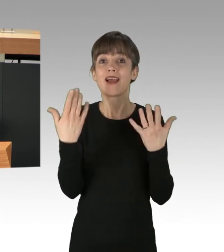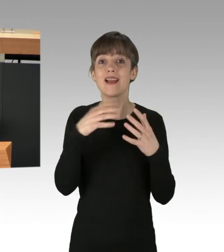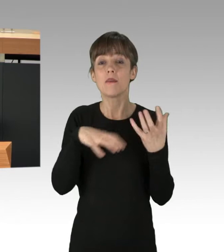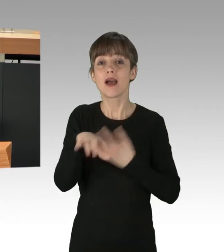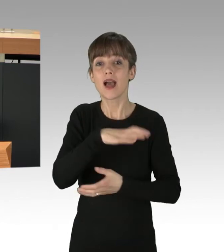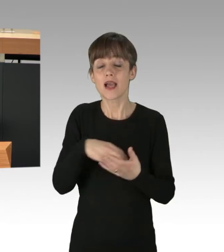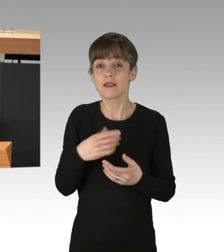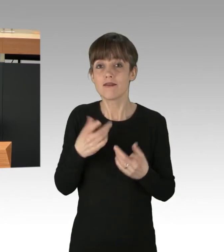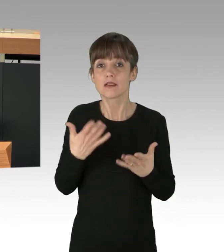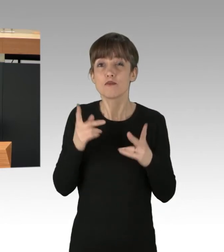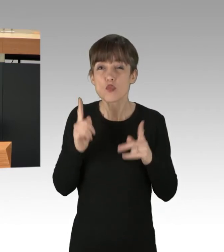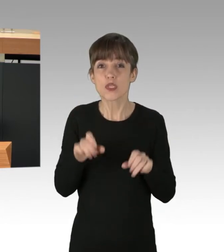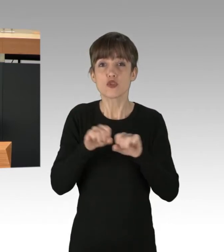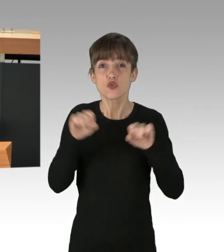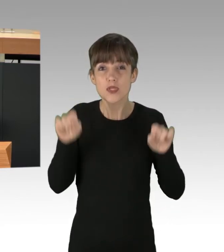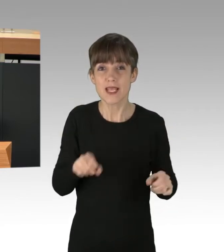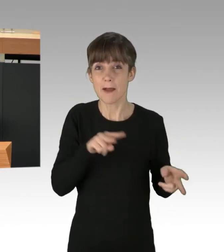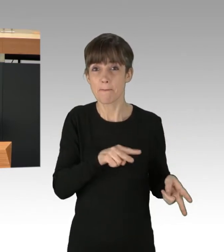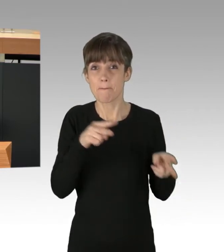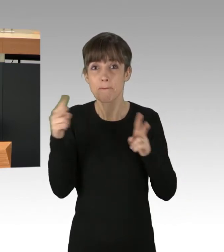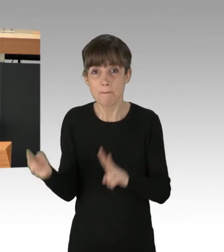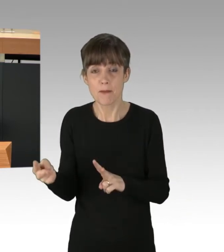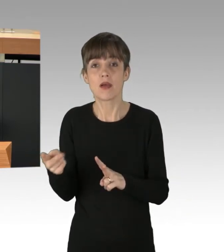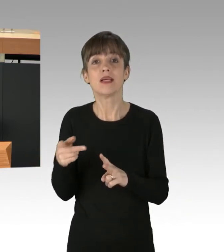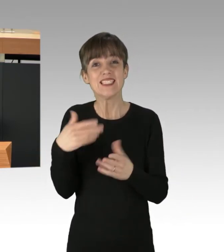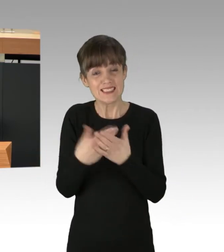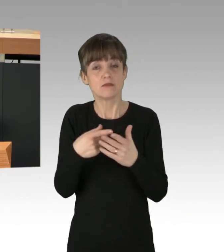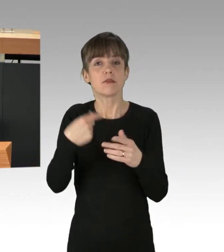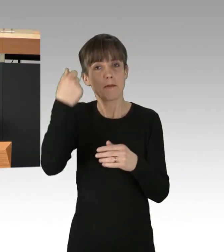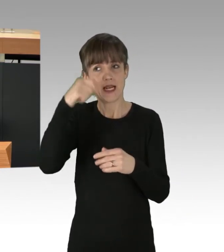System Change, not Climate Change! Und lassen Sie uns in Berlin damit anfangen. Vielen Dank.